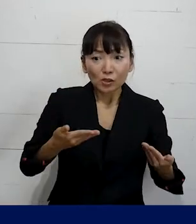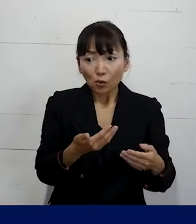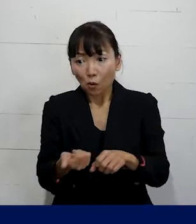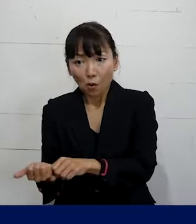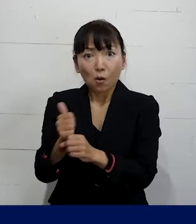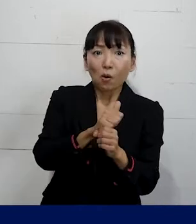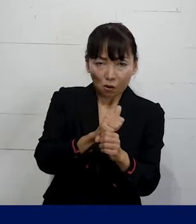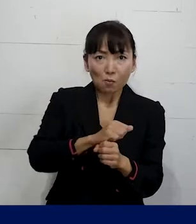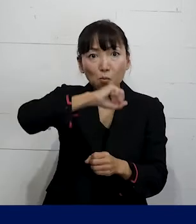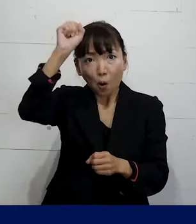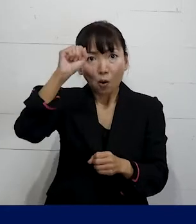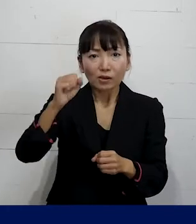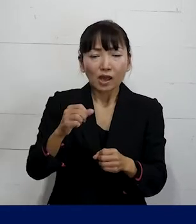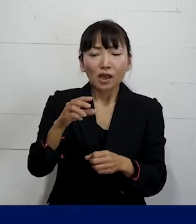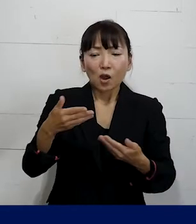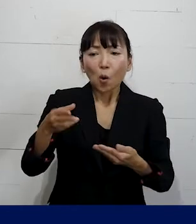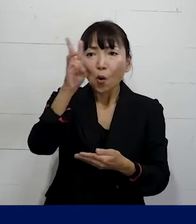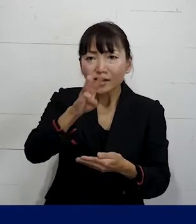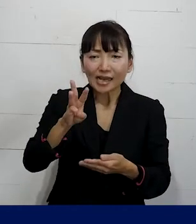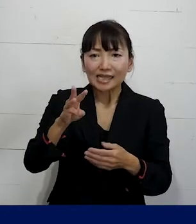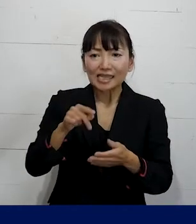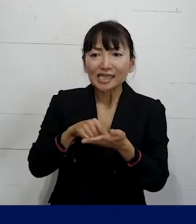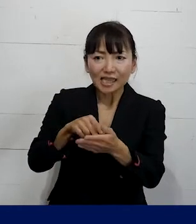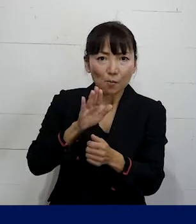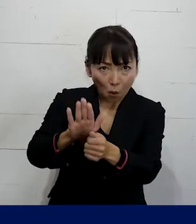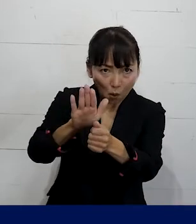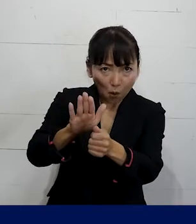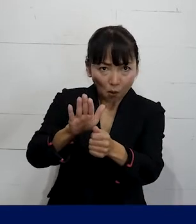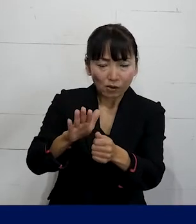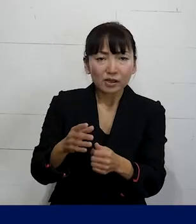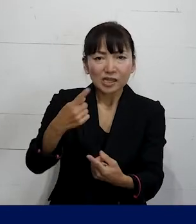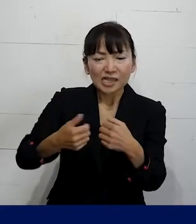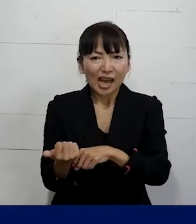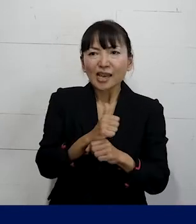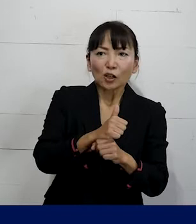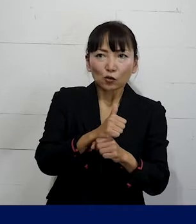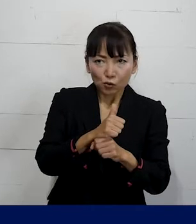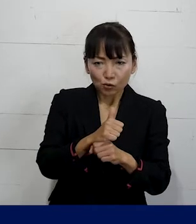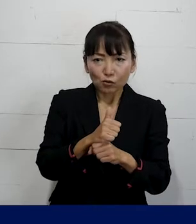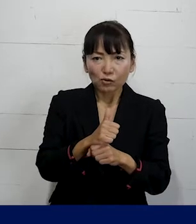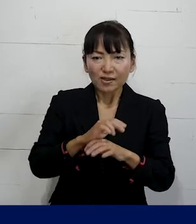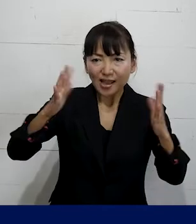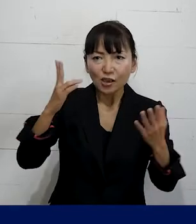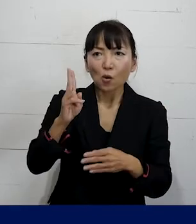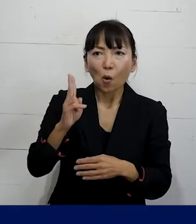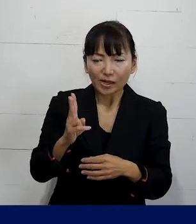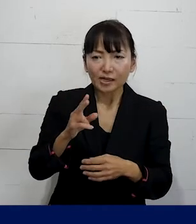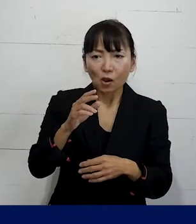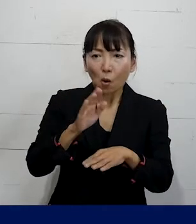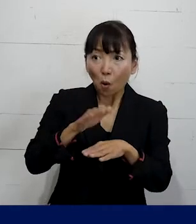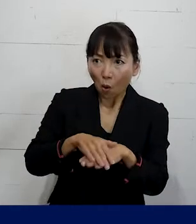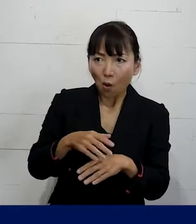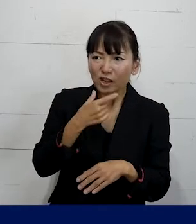労災の申請をサポートし再発防止策を具体的に こうしろということを要求をしながら